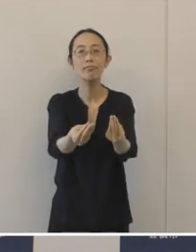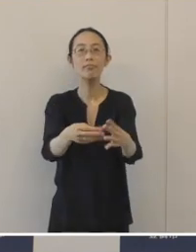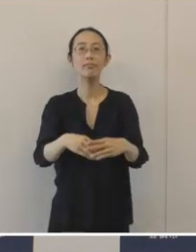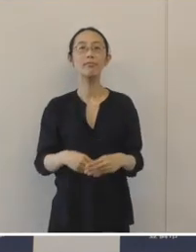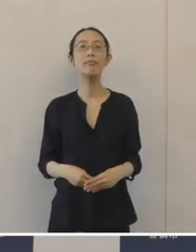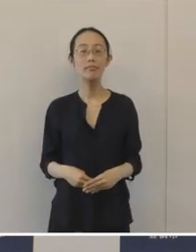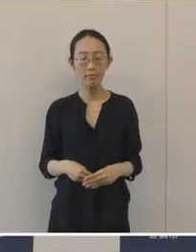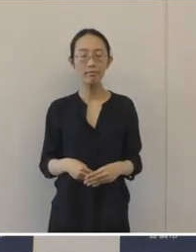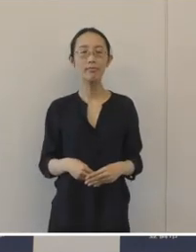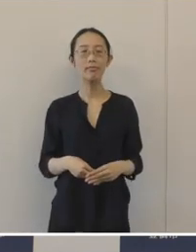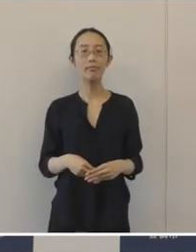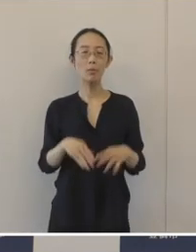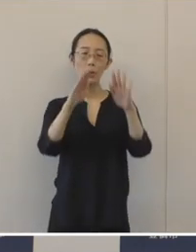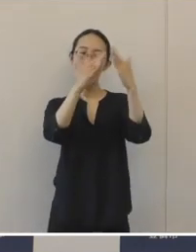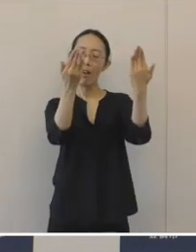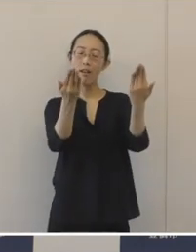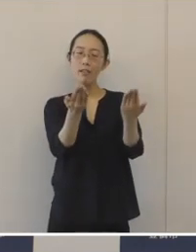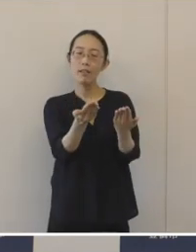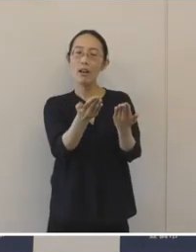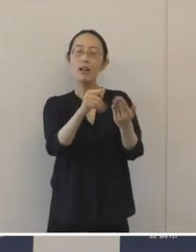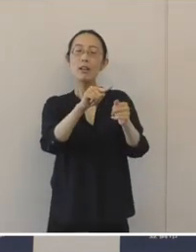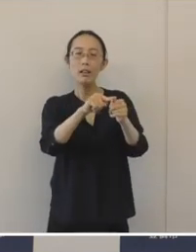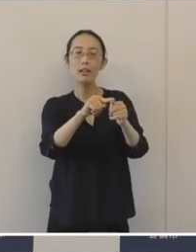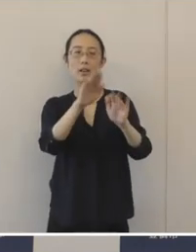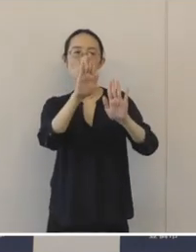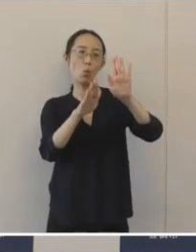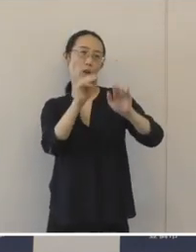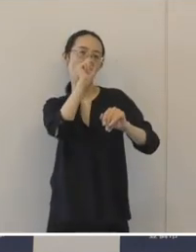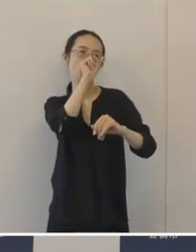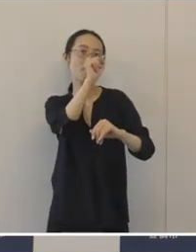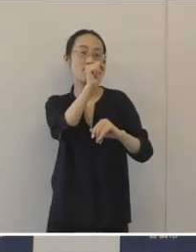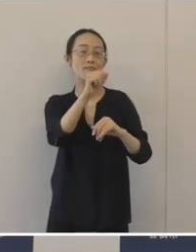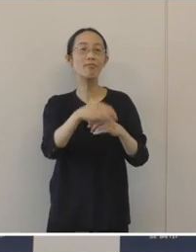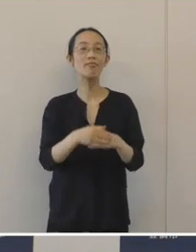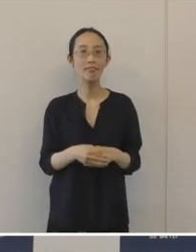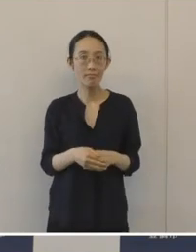全体に残りの具合が大変良く